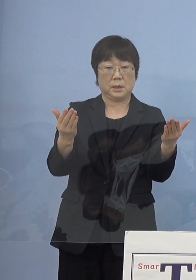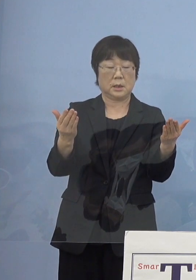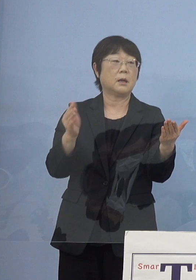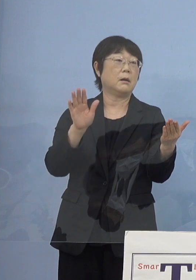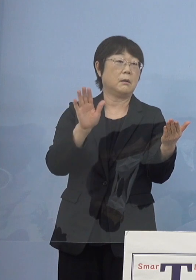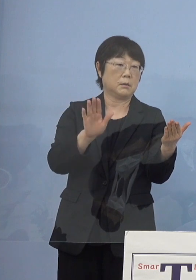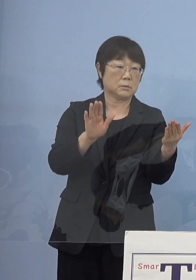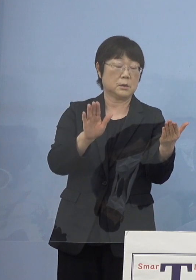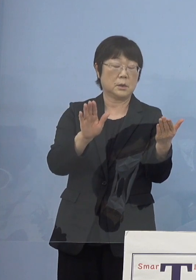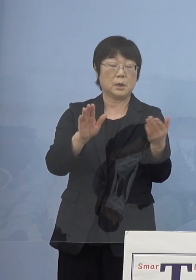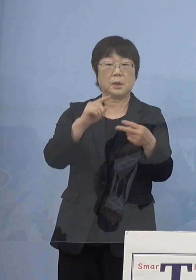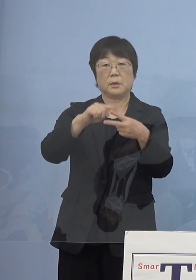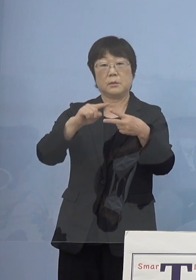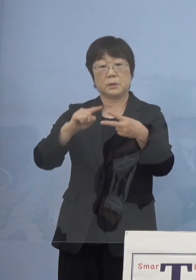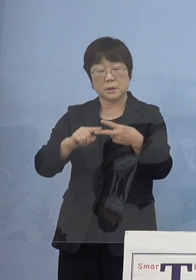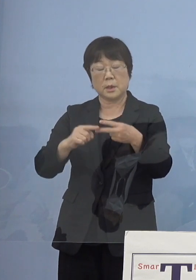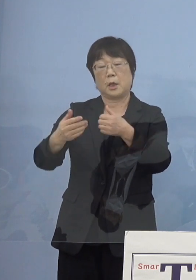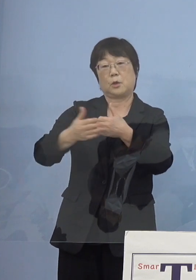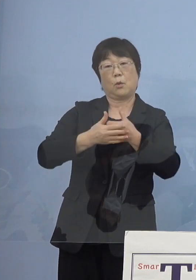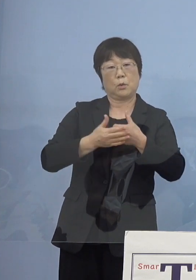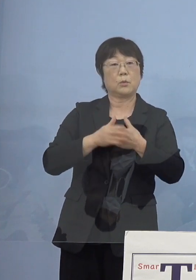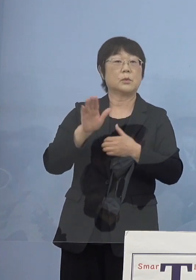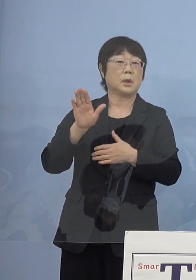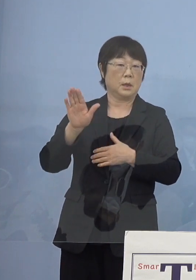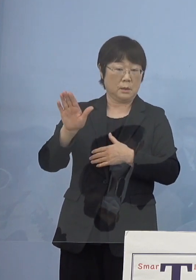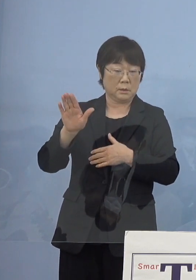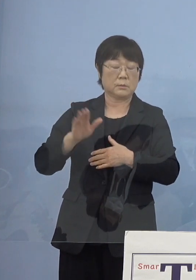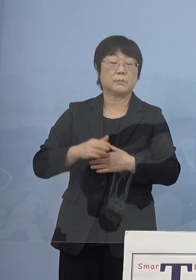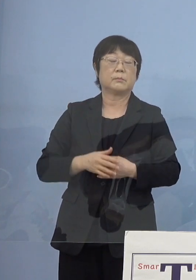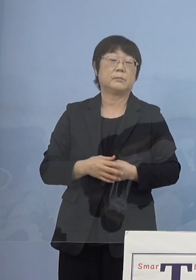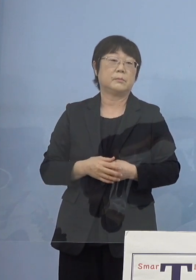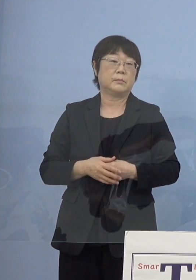その両面にわたって ご協力もいただいてきたところでもあります